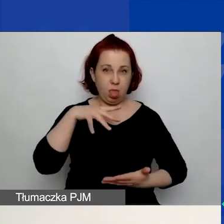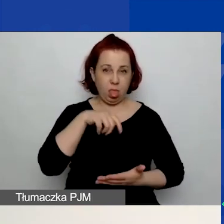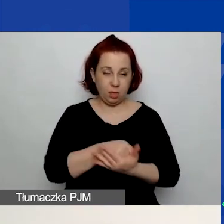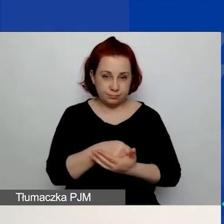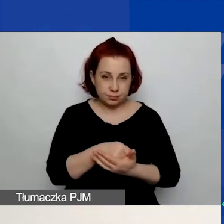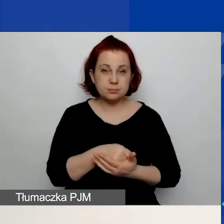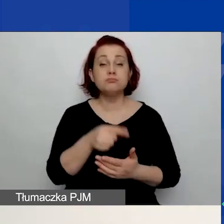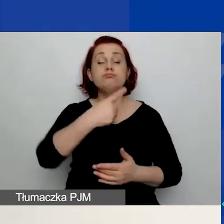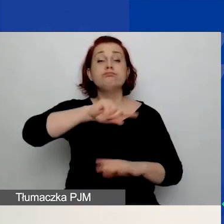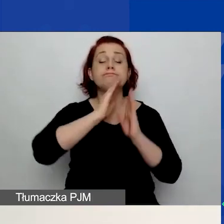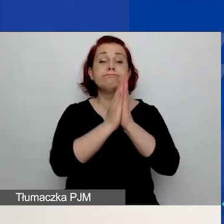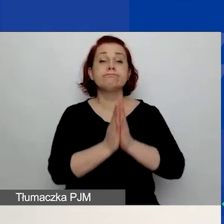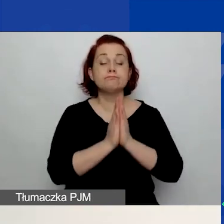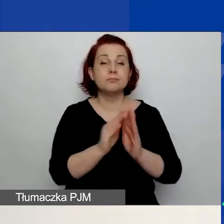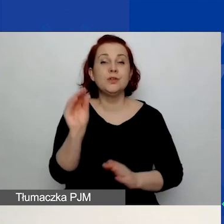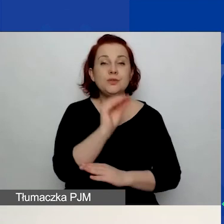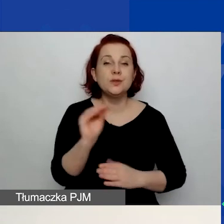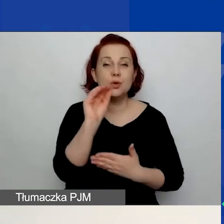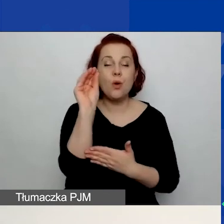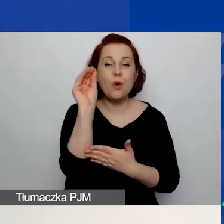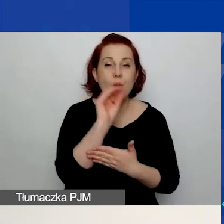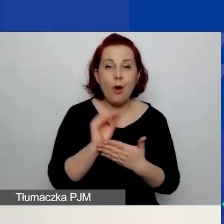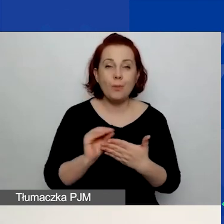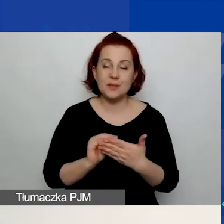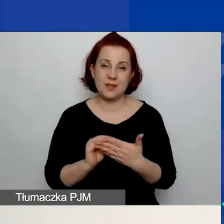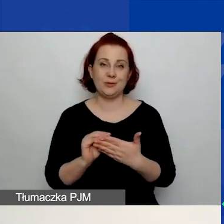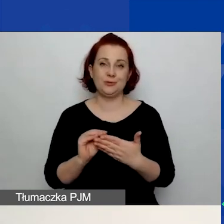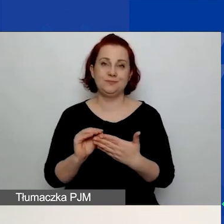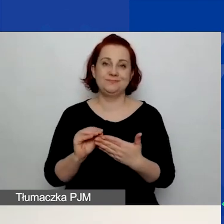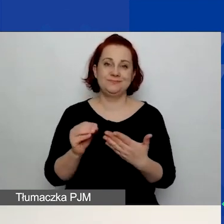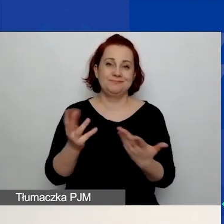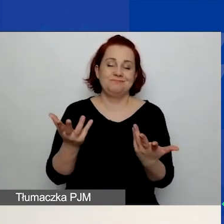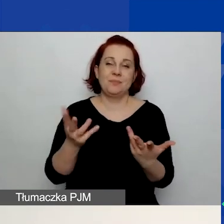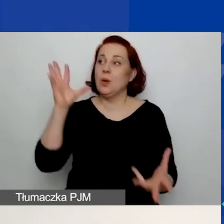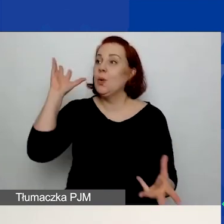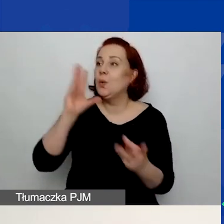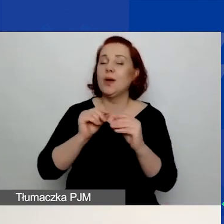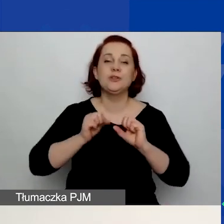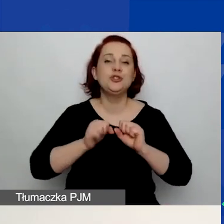prosimy jeszcze o scharakteryzowanie wnioskodawcy. Czyli jakie dotychczas prowadziliście działania,